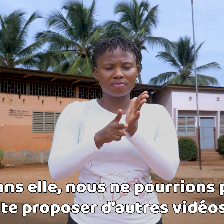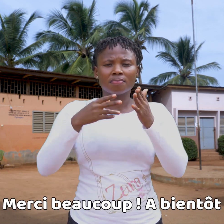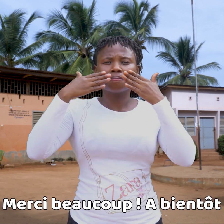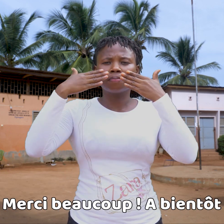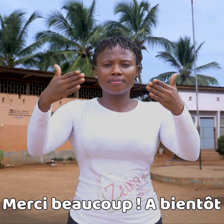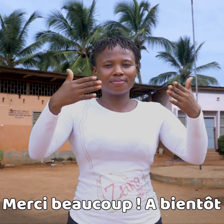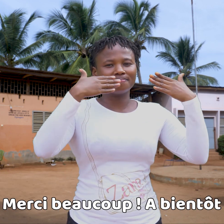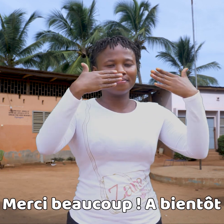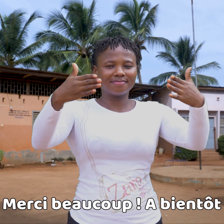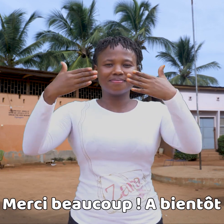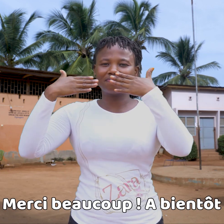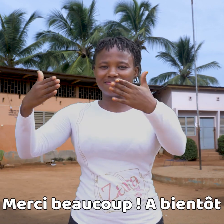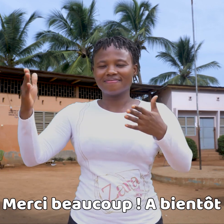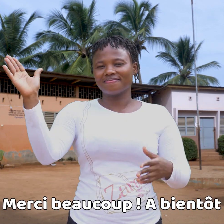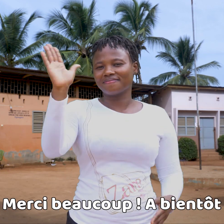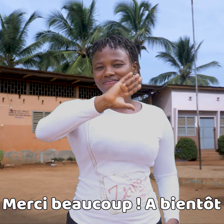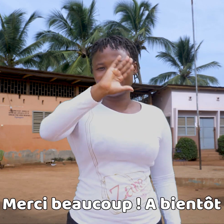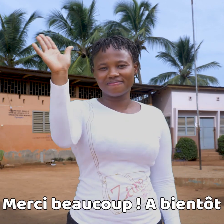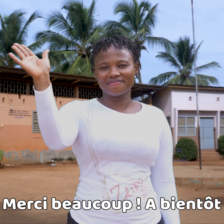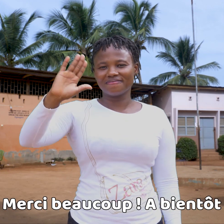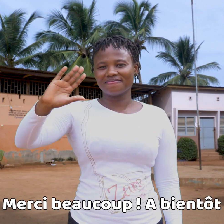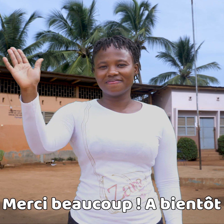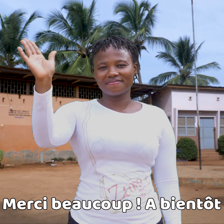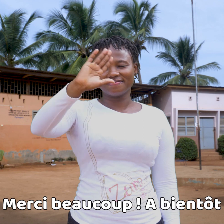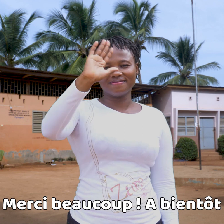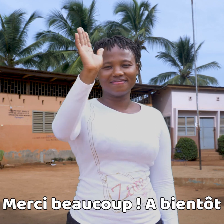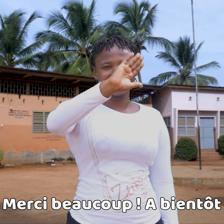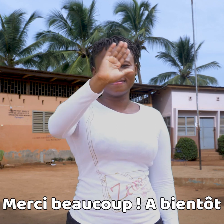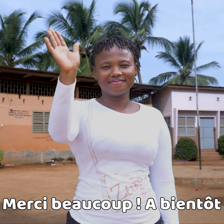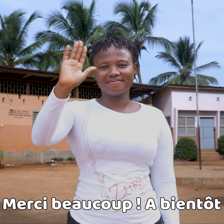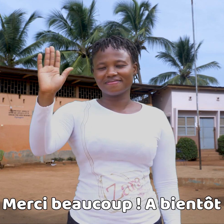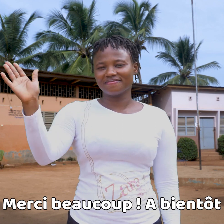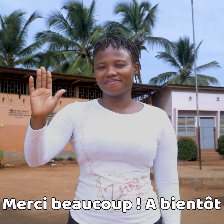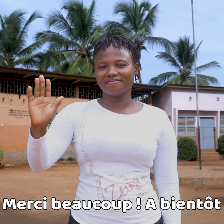Muchas gracias, y hasta pronto !